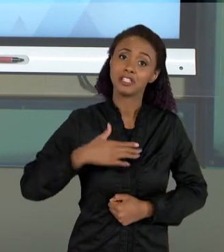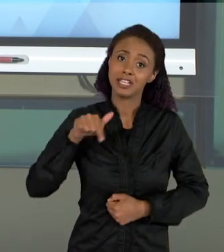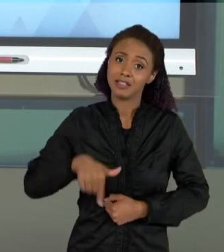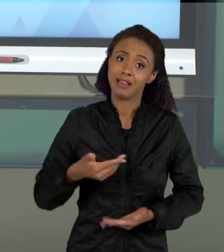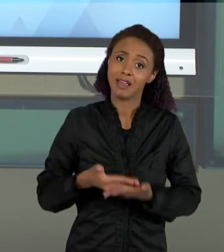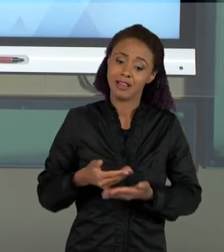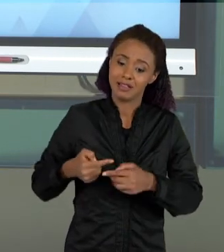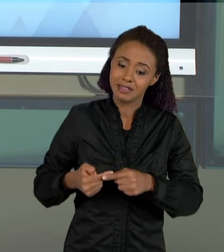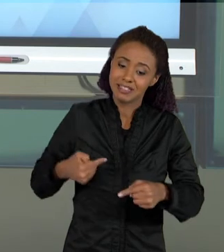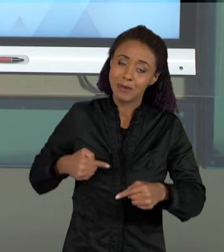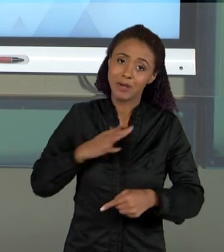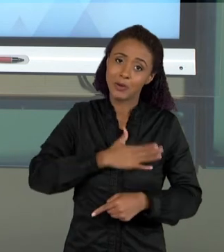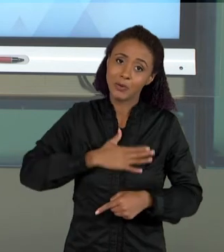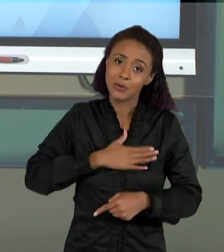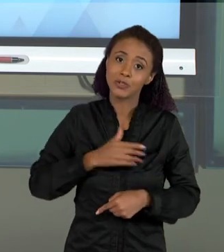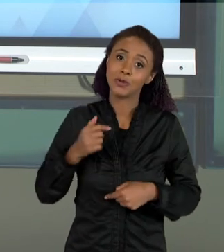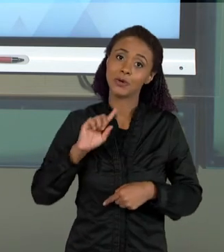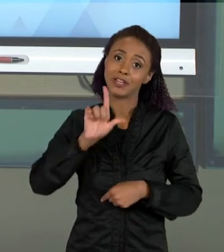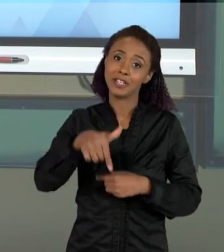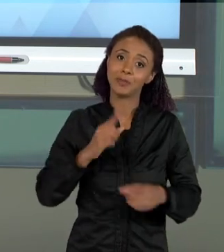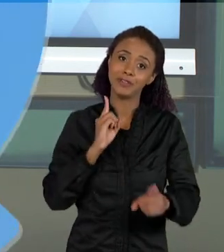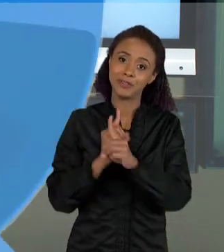SEMANA E NOS VEMOS NA PRÓXIMA SEMANA.